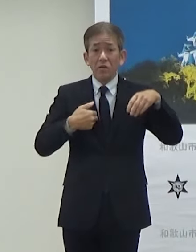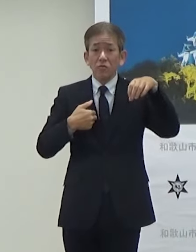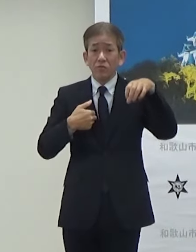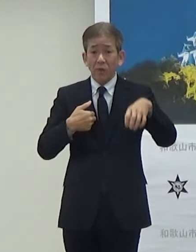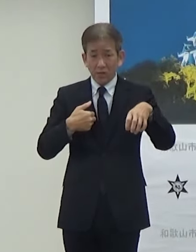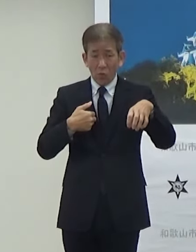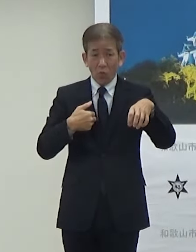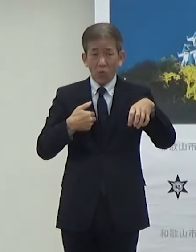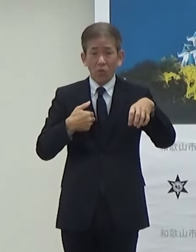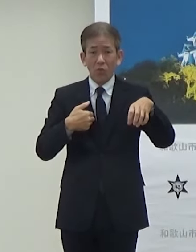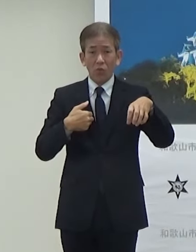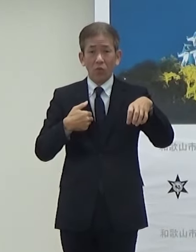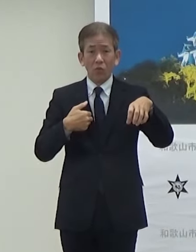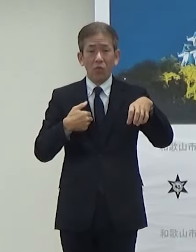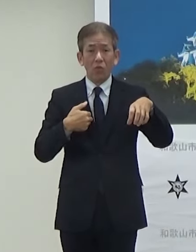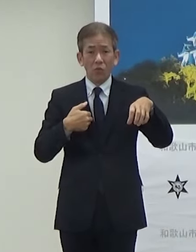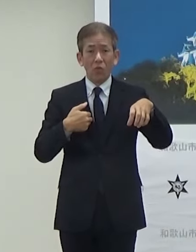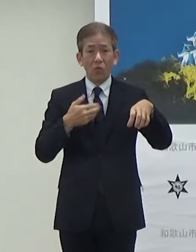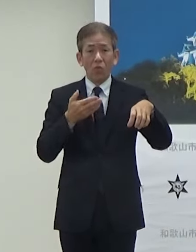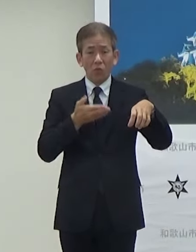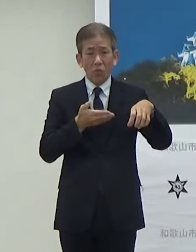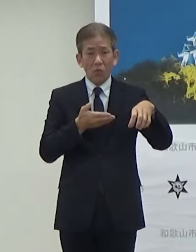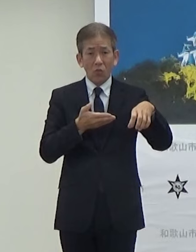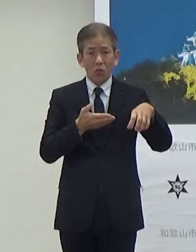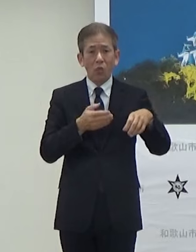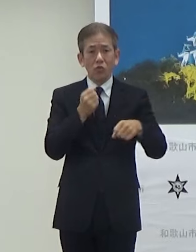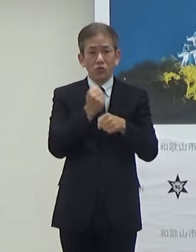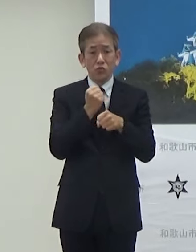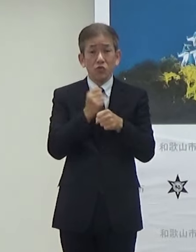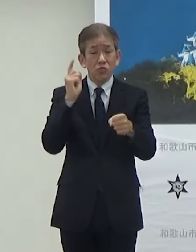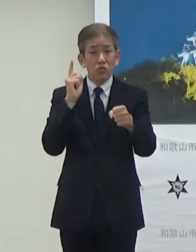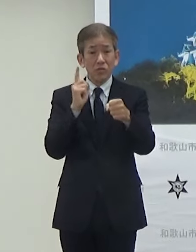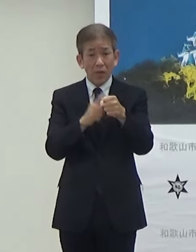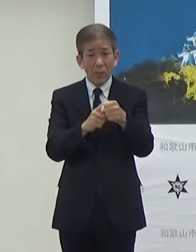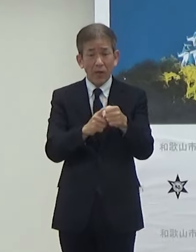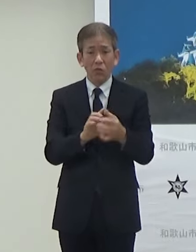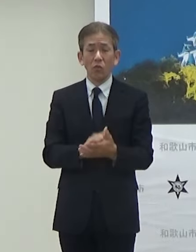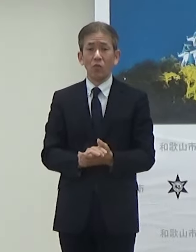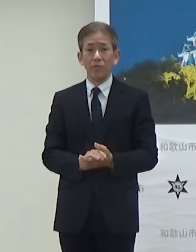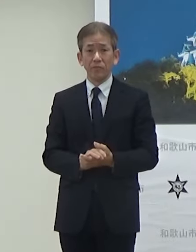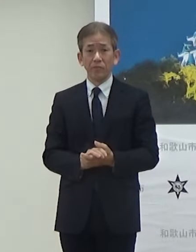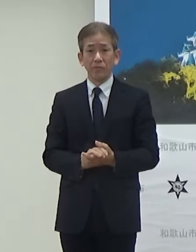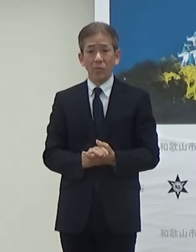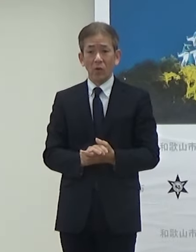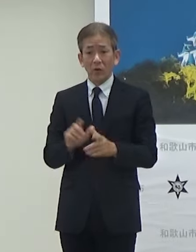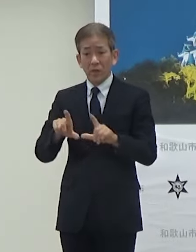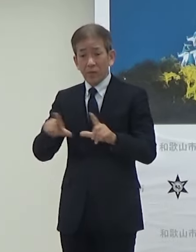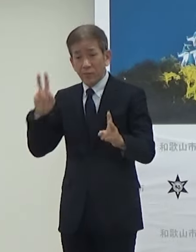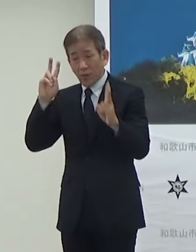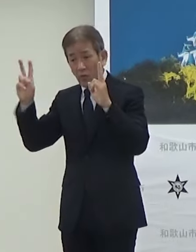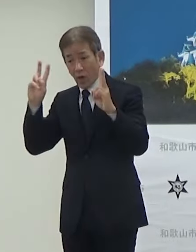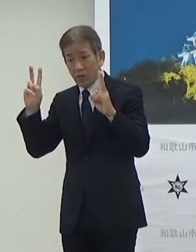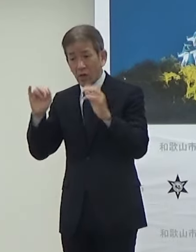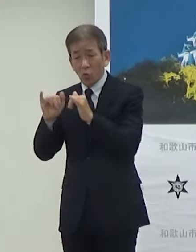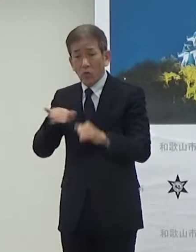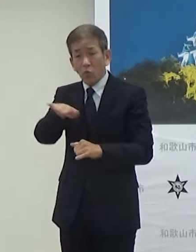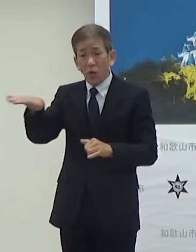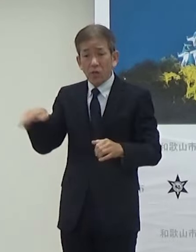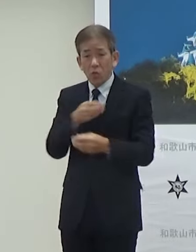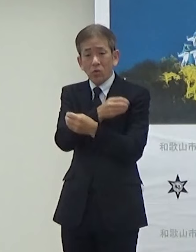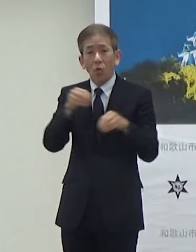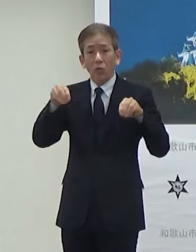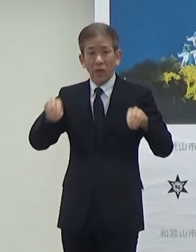設置するためのですね民間の方との協定を行います